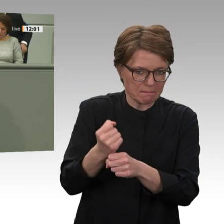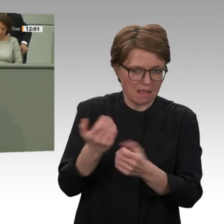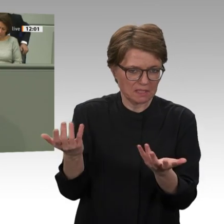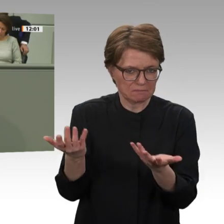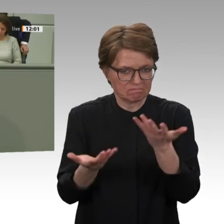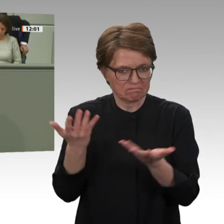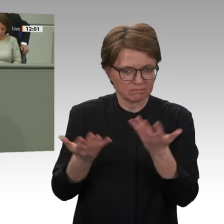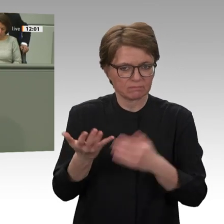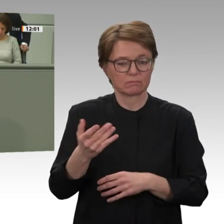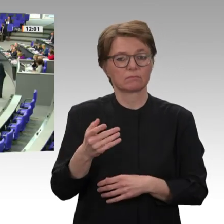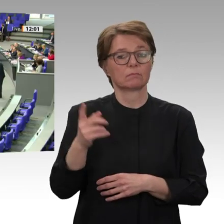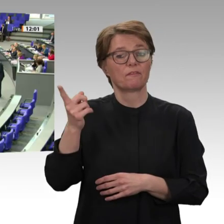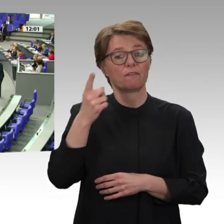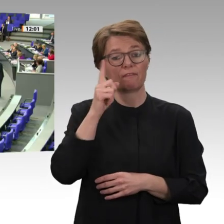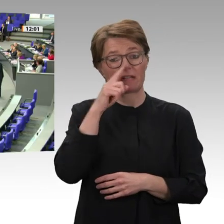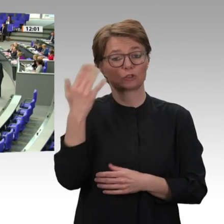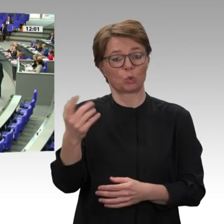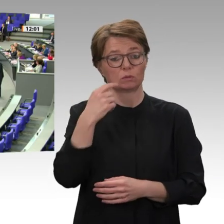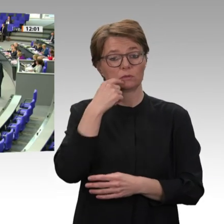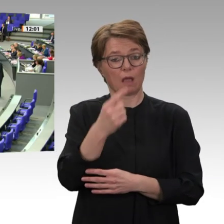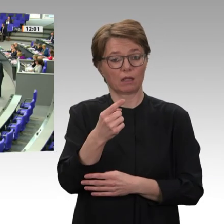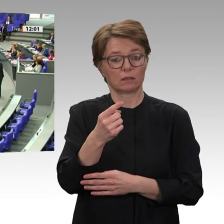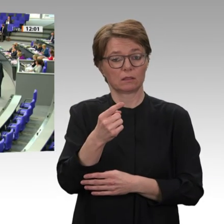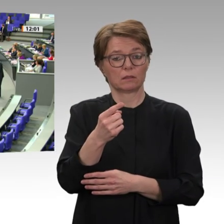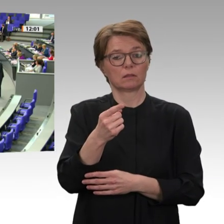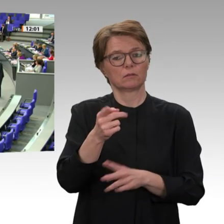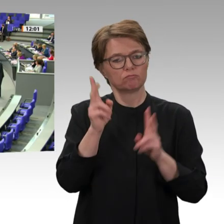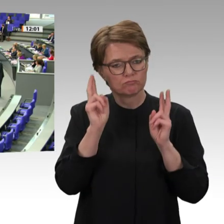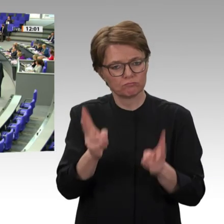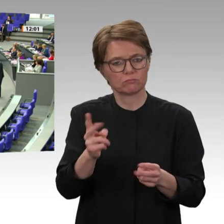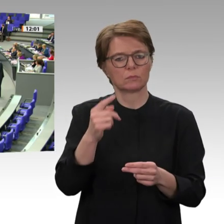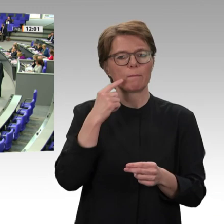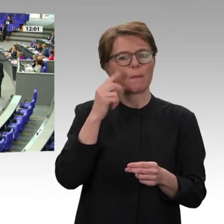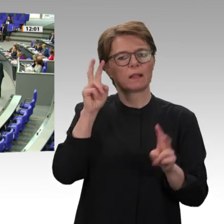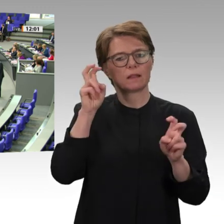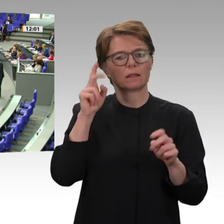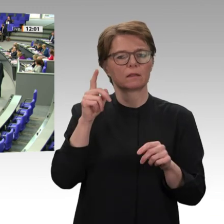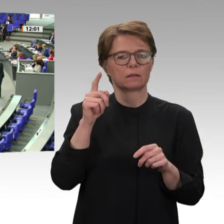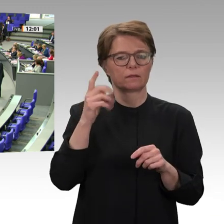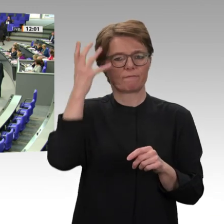es war anders. Liebe Kolleginnen und Kollegen, klar ist für unsere Fraktion auch, dass